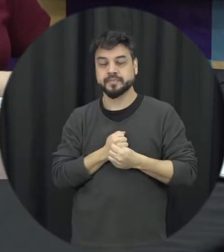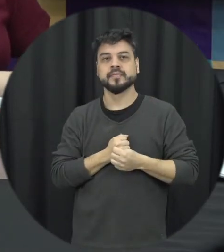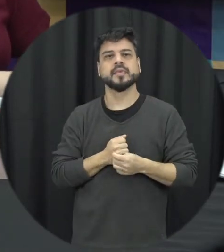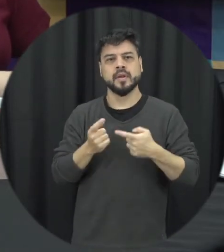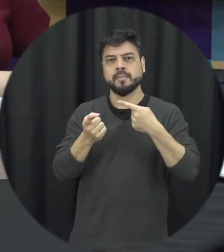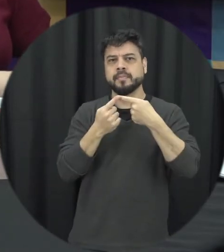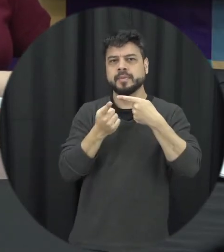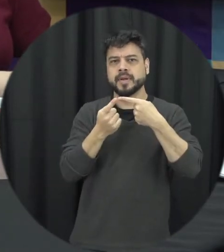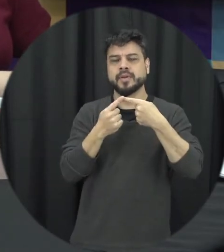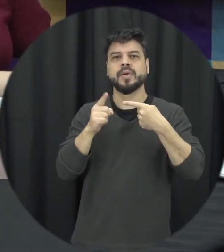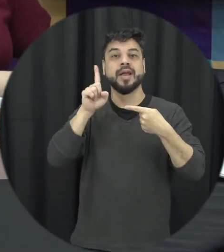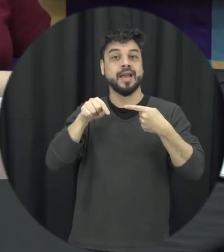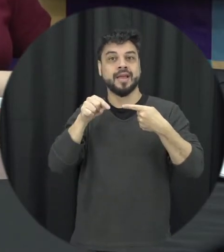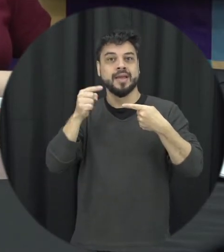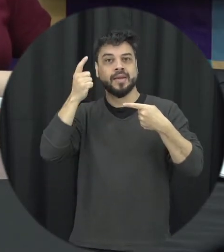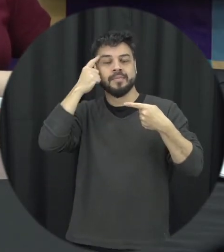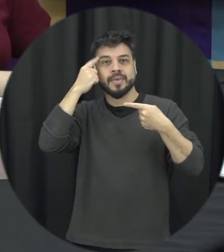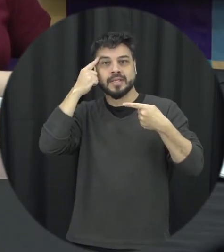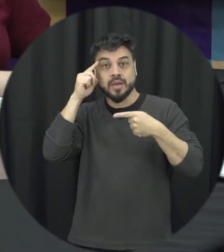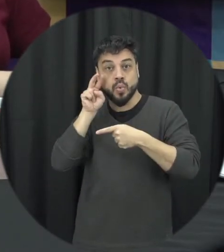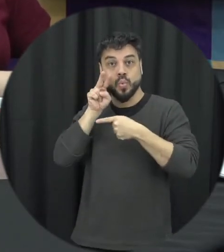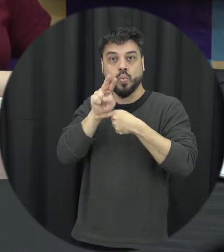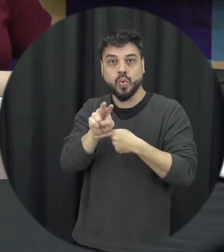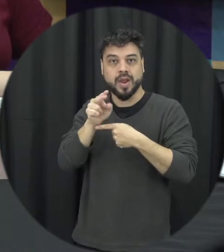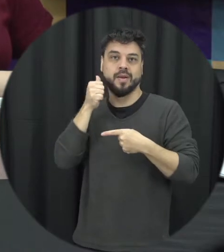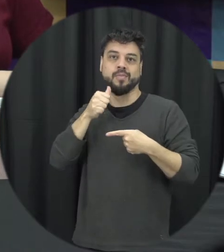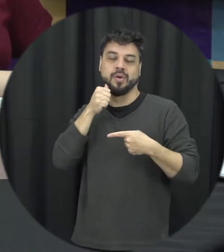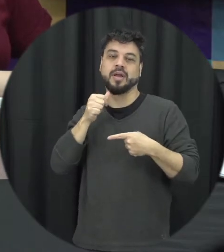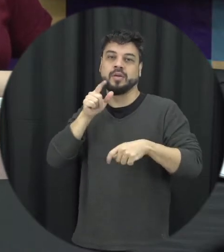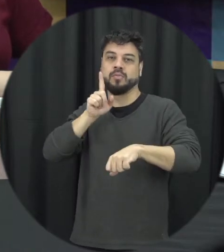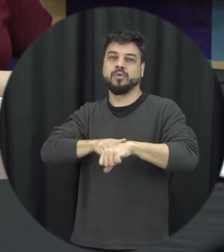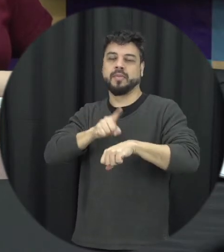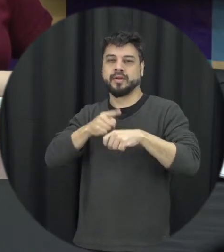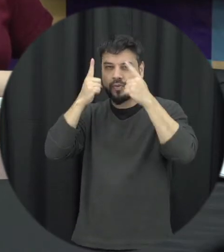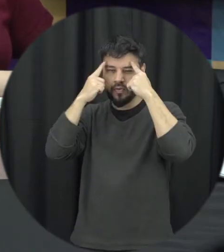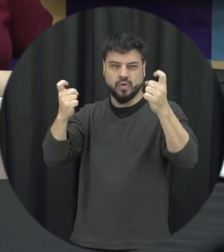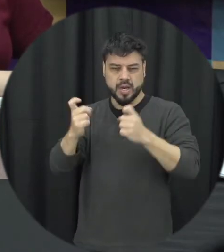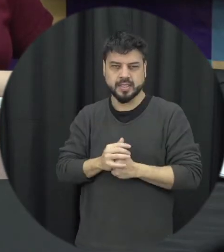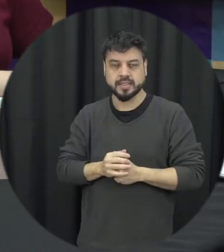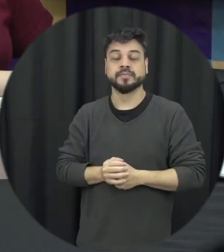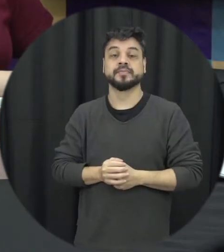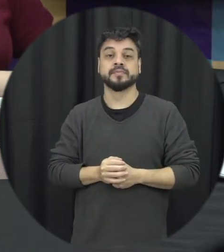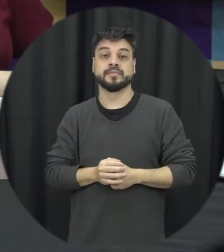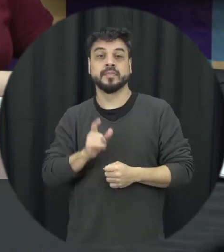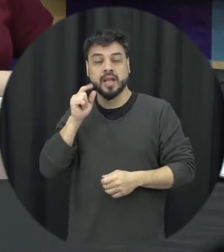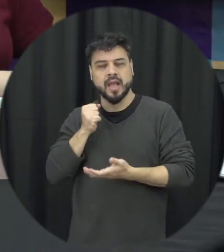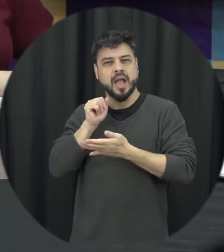avisa a proteção à mulher em situação de violência então tem esse caráter de prover assistência o